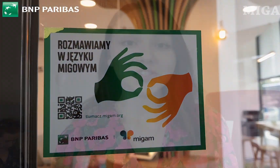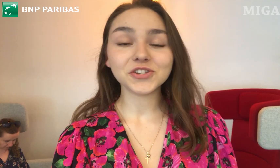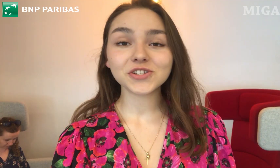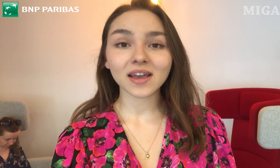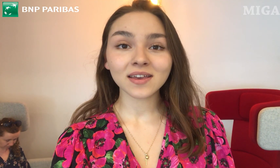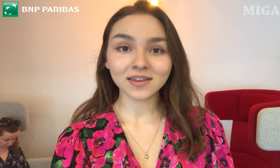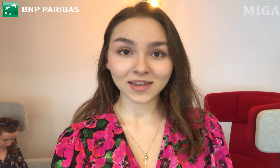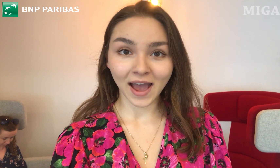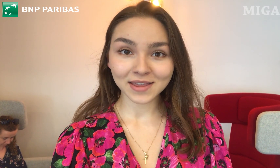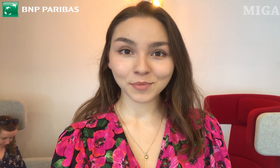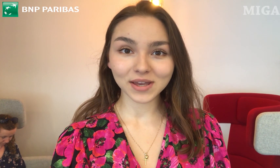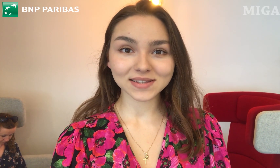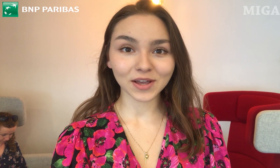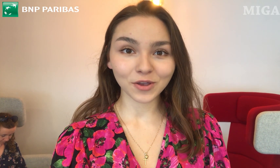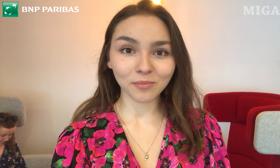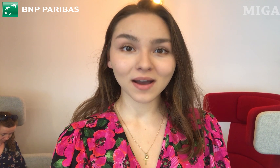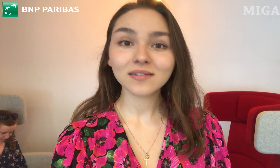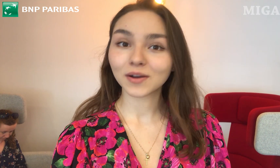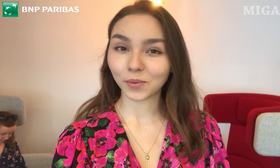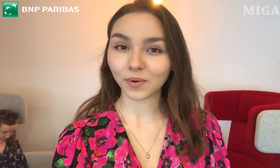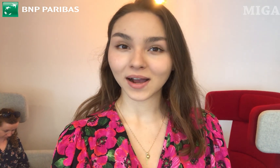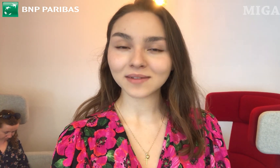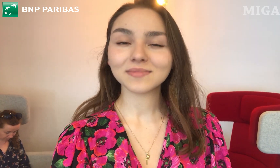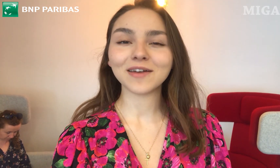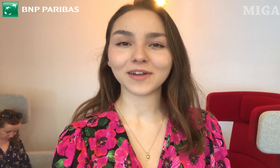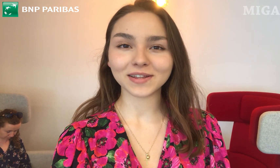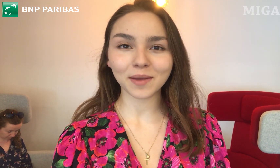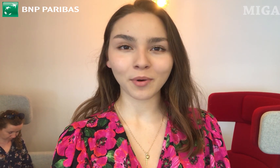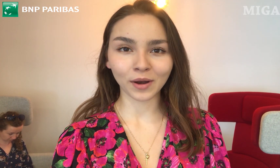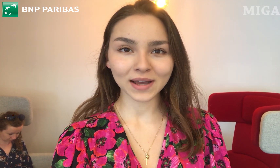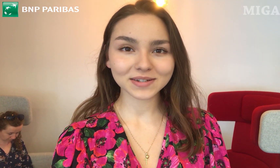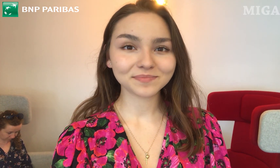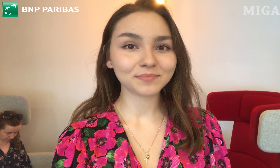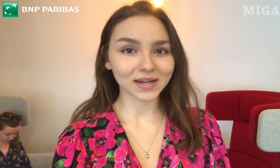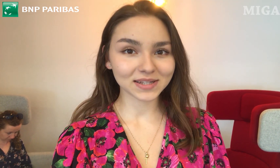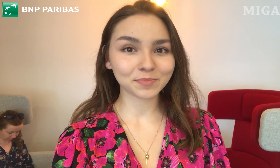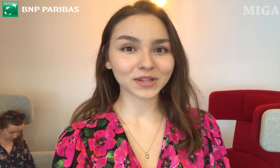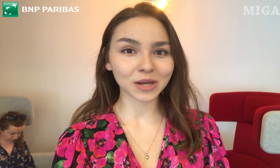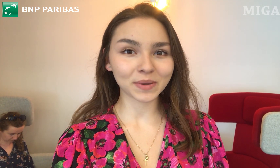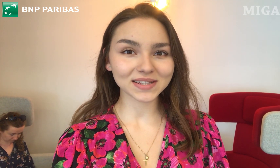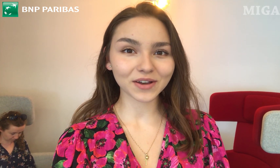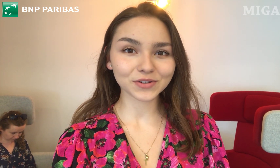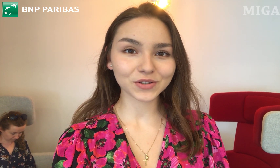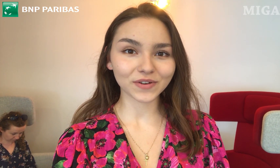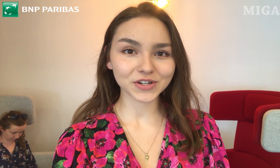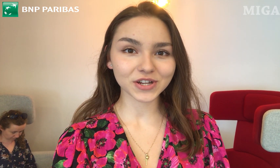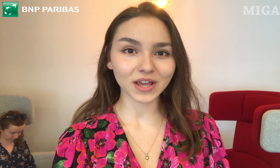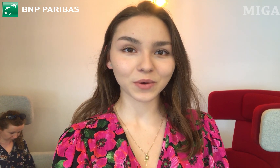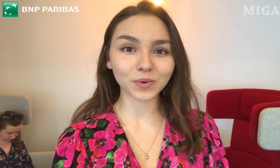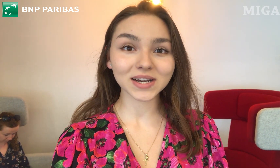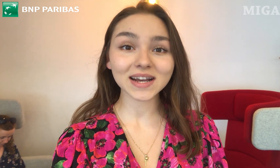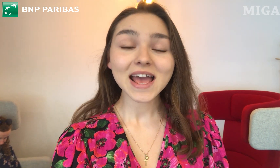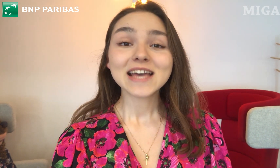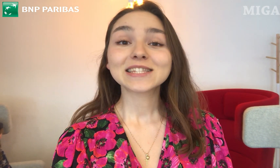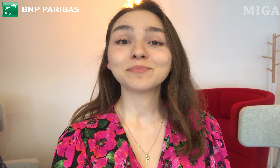Dzisiaj ja i moja znajoma - Głucha - Ewelina Polak - Prezes Podkarpackiego Stowarzyszenia Głuchych